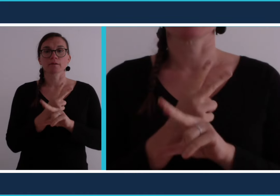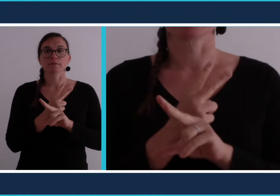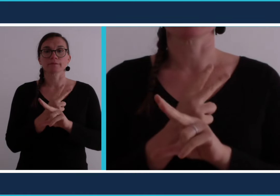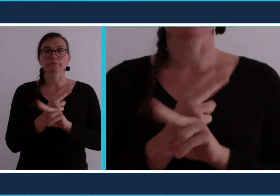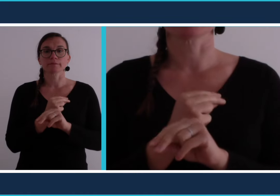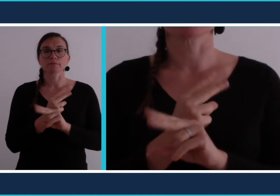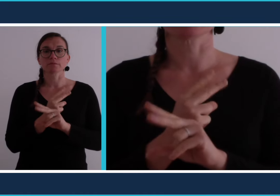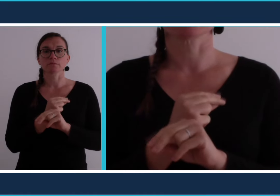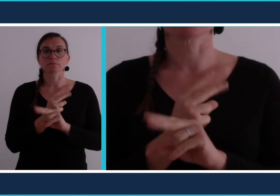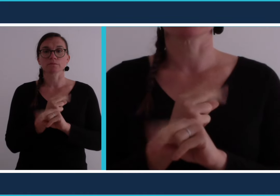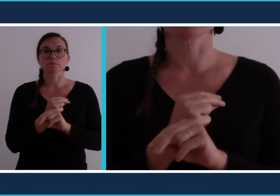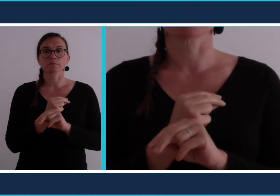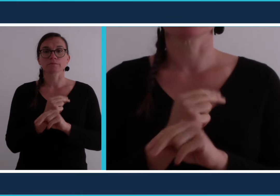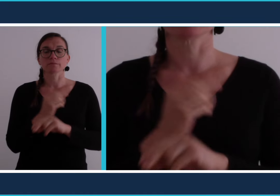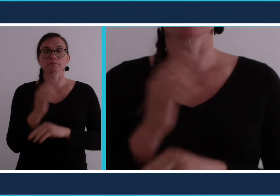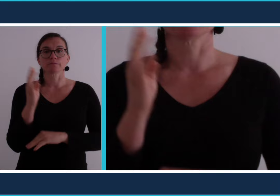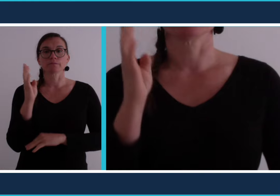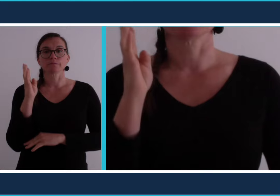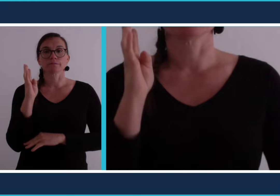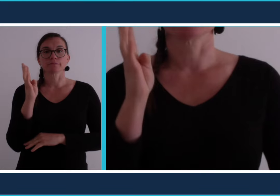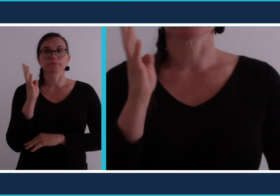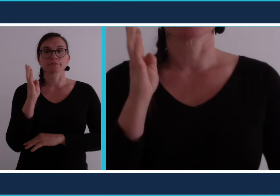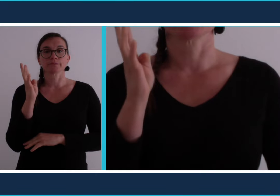[visioconférence]